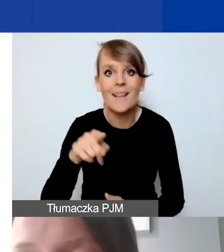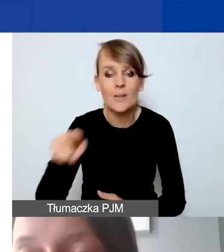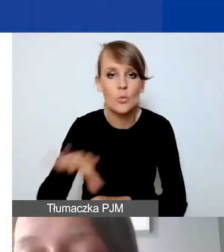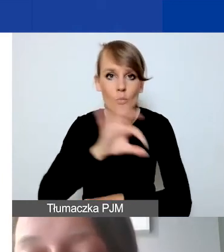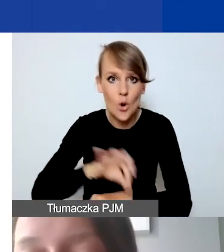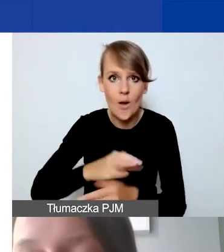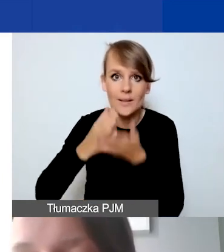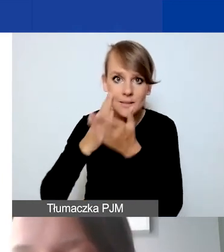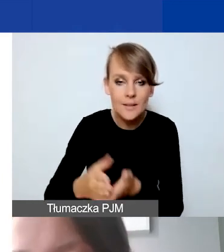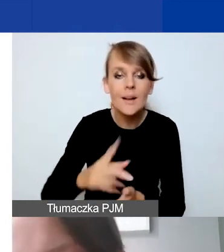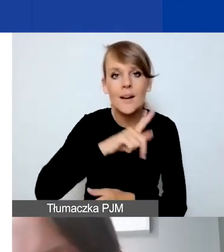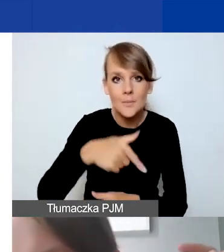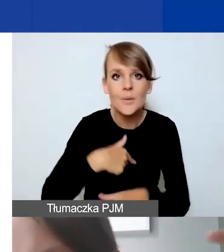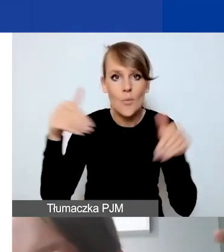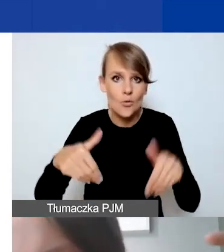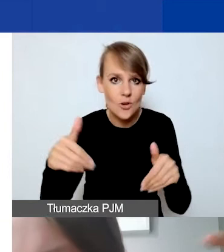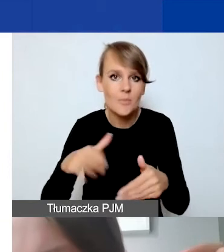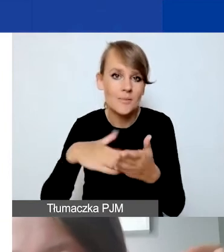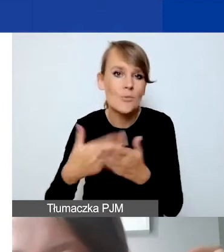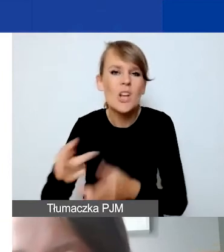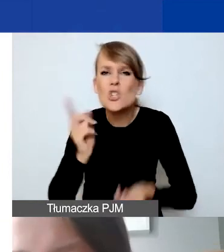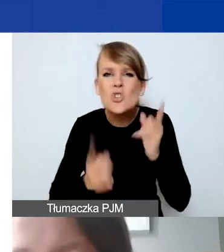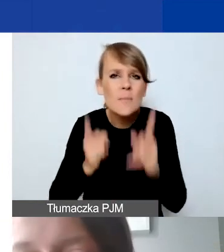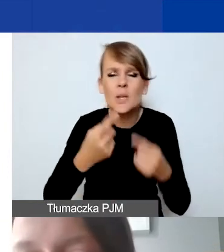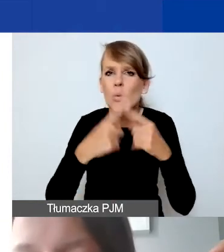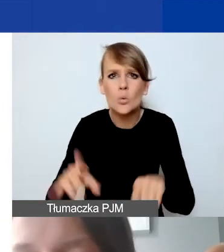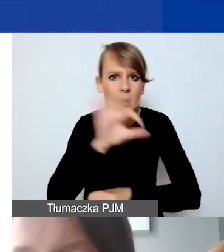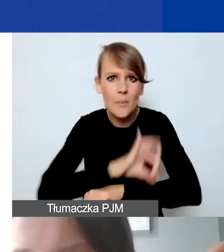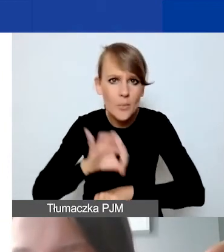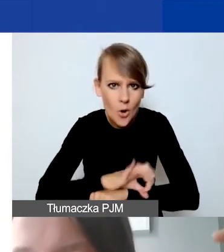mamy możliwość w przypadku tych szybkich, krótkich projektów, do sześciu miesięcy,